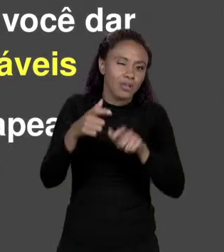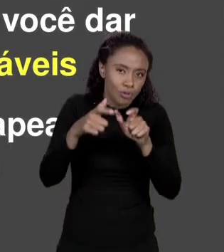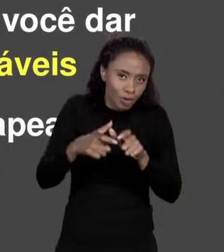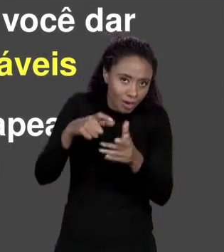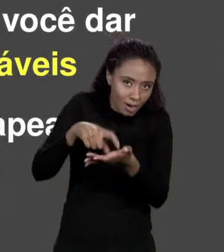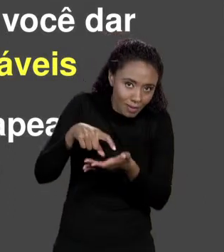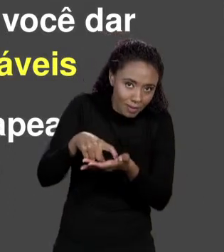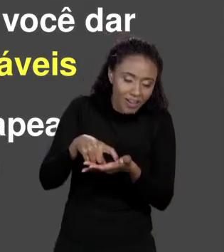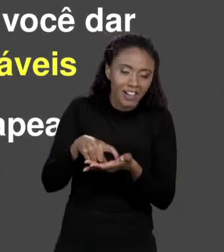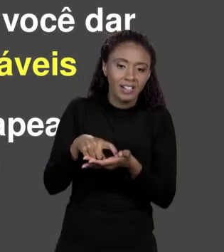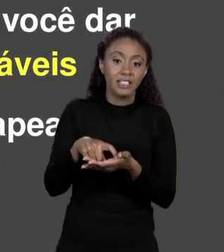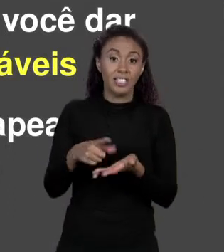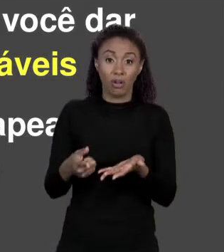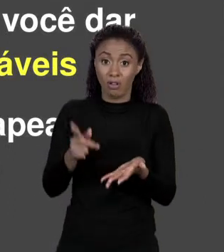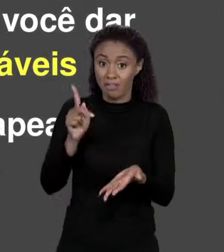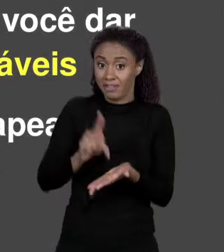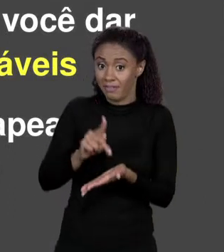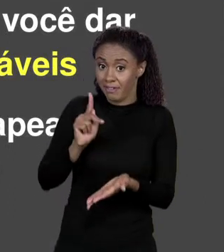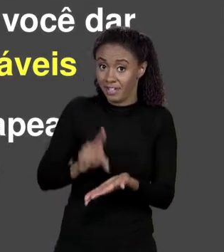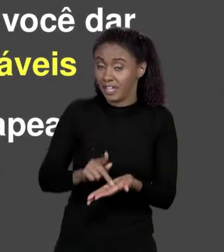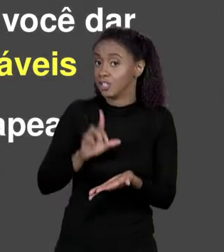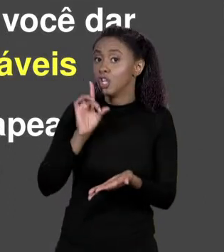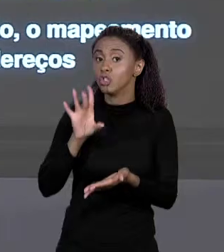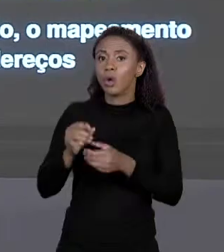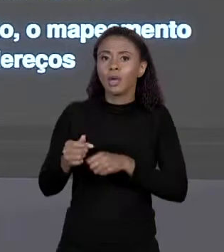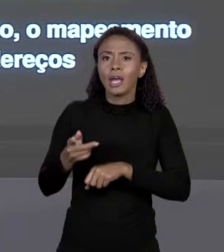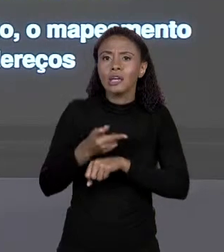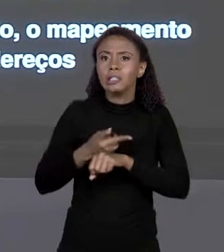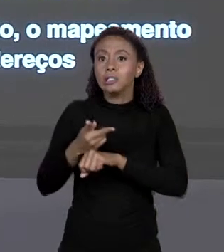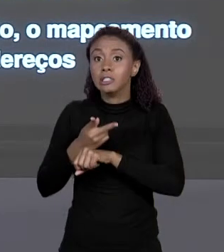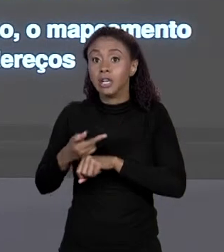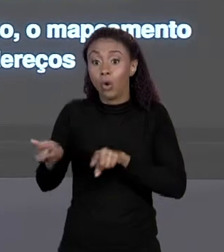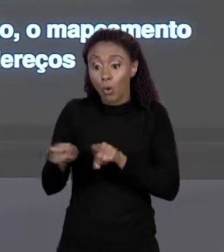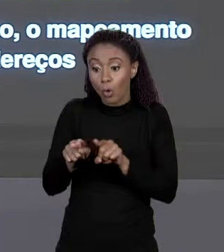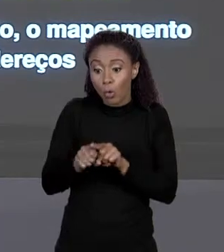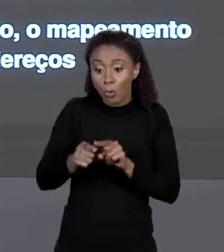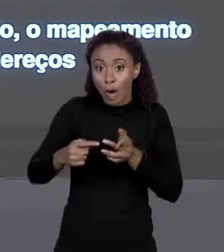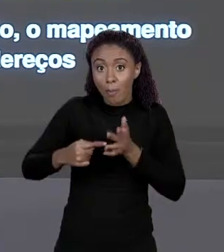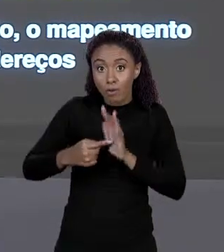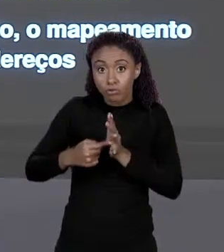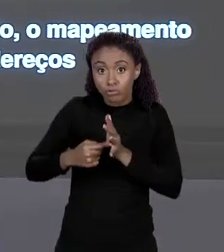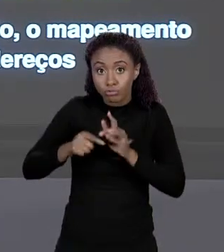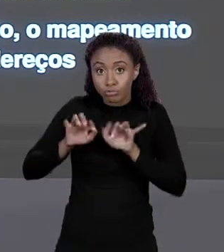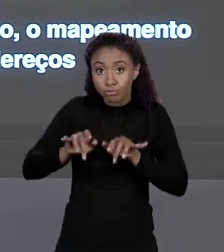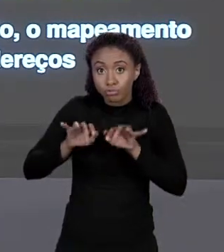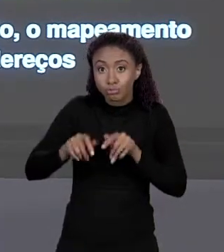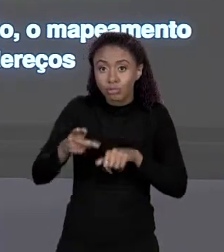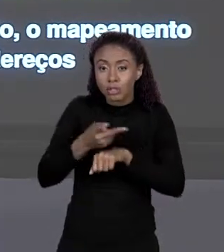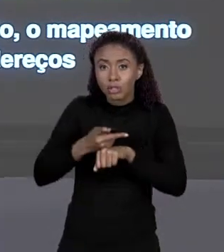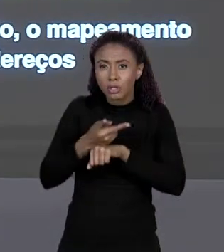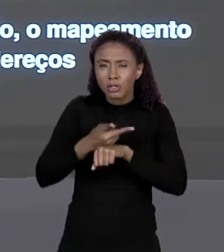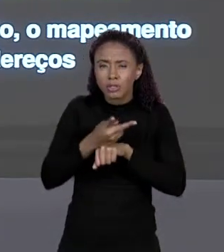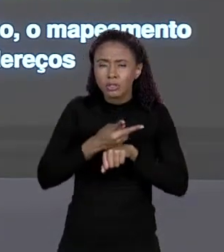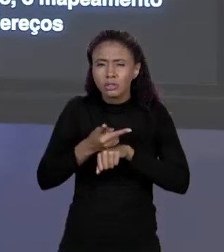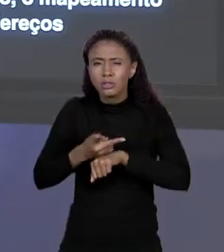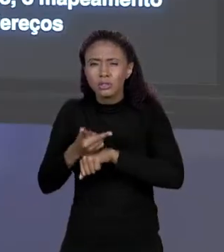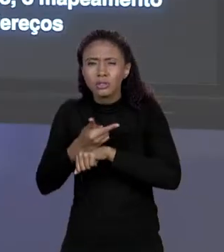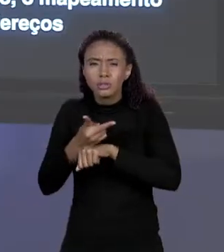ELA NÃO EXISTE NA VERDADE, ELA É UM MAPEAMENTO QUE O COMPILADOR FAZ A UM DETERMINADO ENDEREÇO DE MEMÓRIA. E ESSE MAPEAMENTO